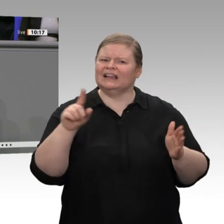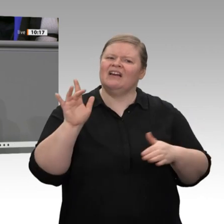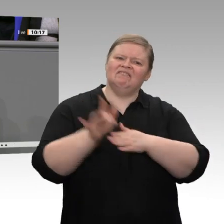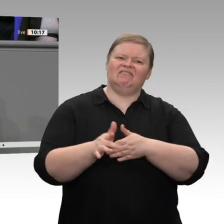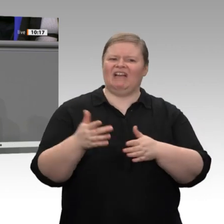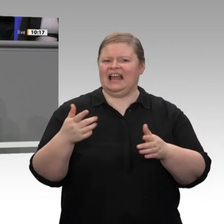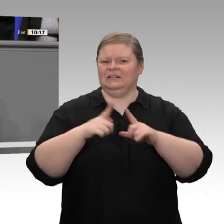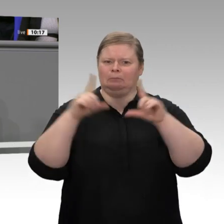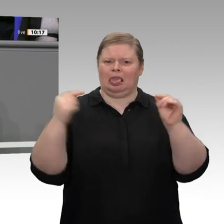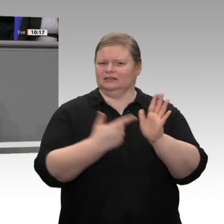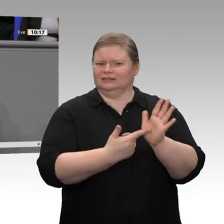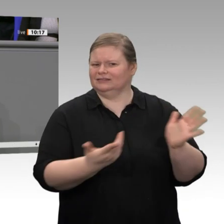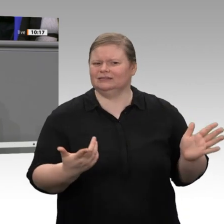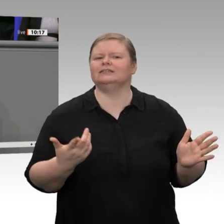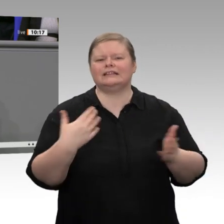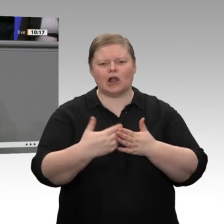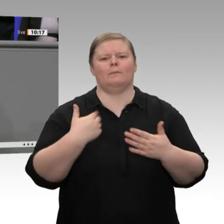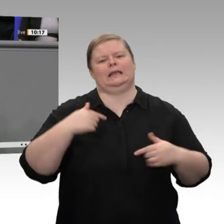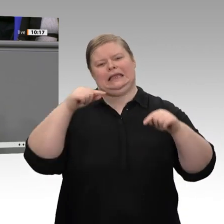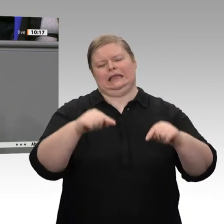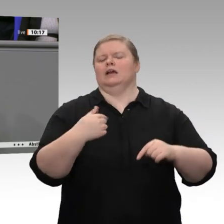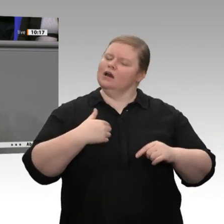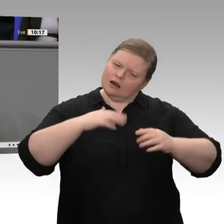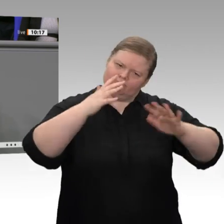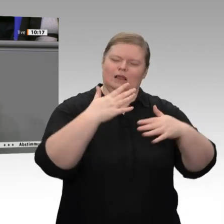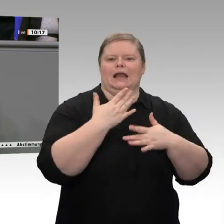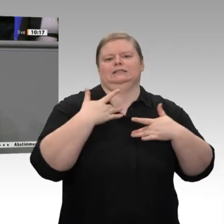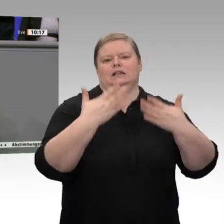3,8 Prozent und werden in diesem Jahr um über 2 Prozent steigen. Aber auch die Investitionen